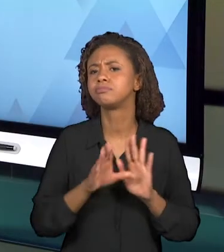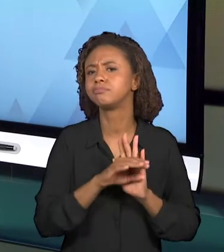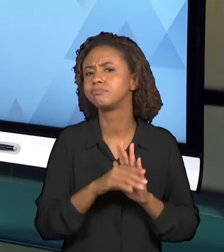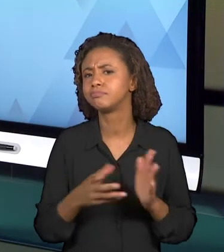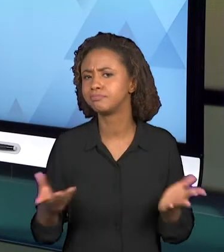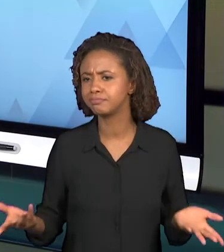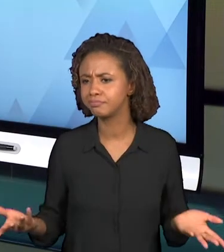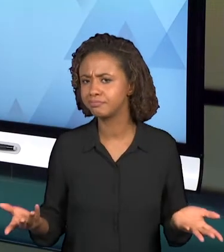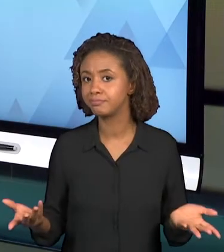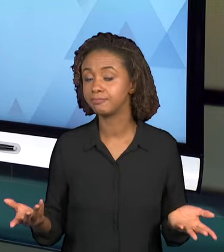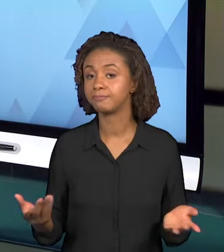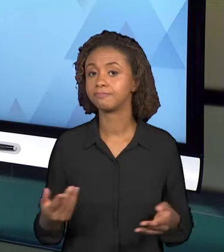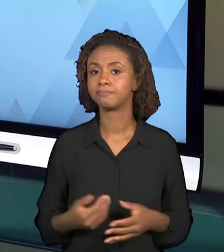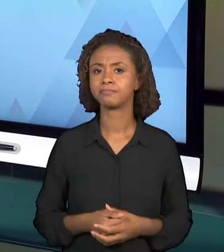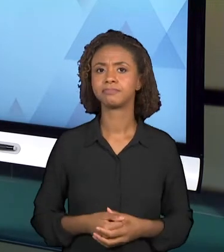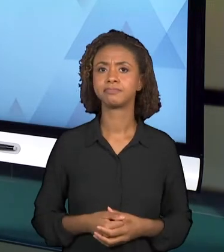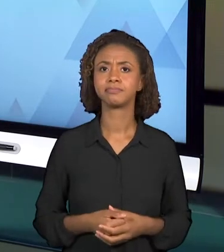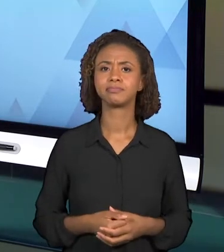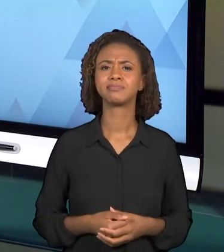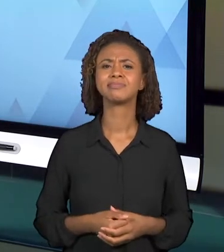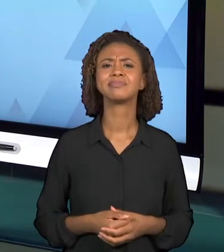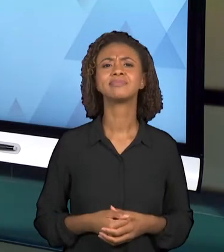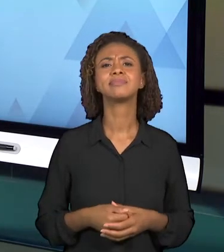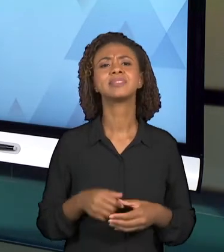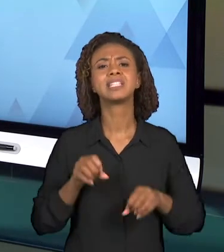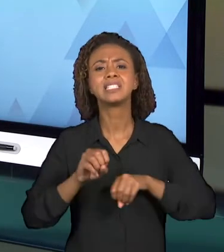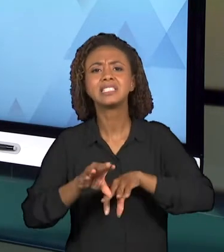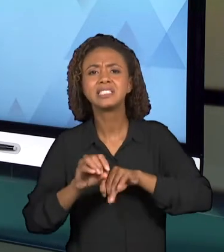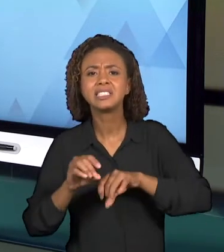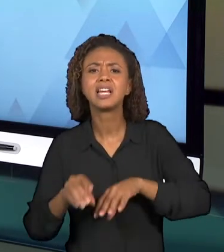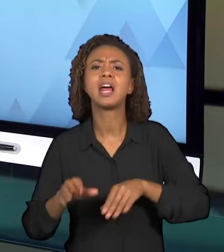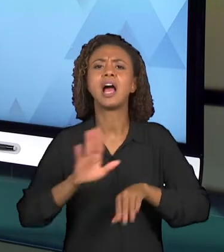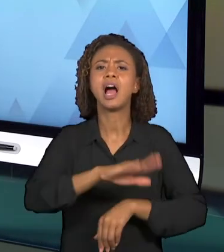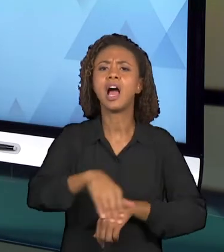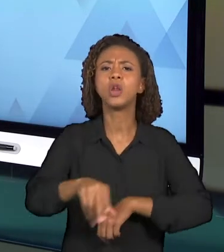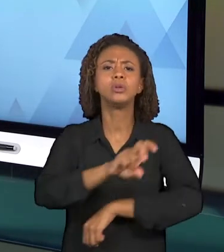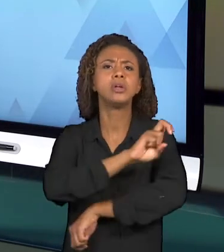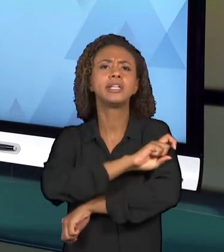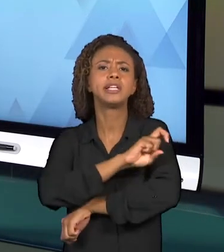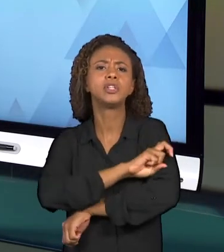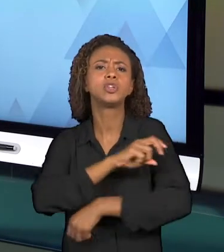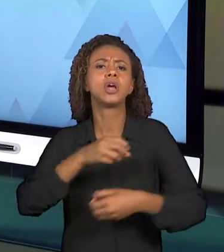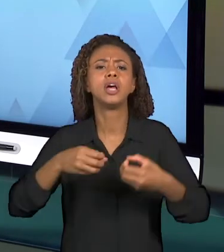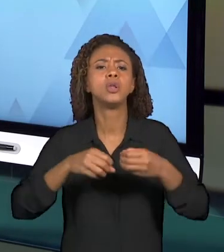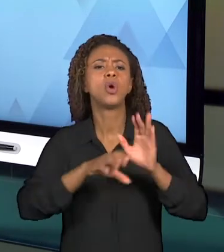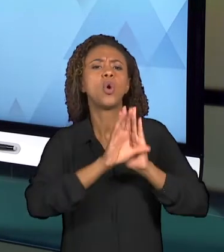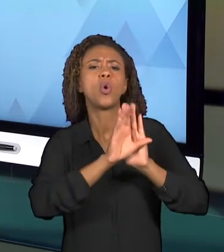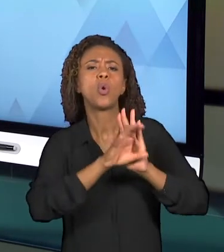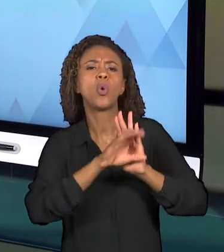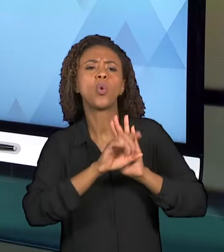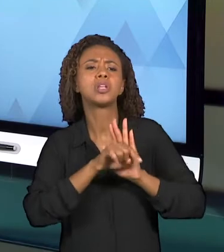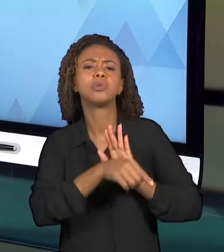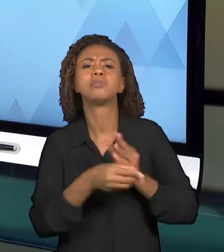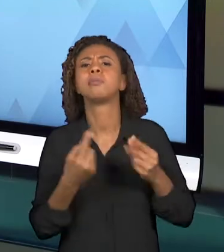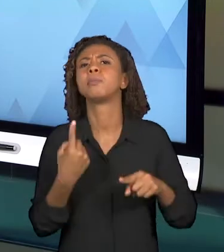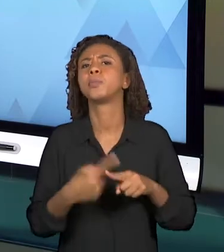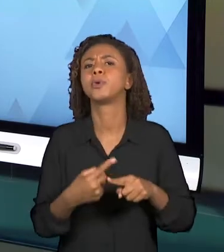CONCEITOS PARA OS ALUNOS DO QUINTO ANO DO ENSINO FUNDAMENTAL I? COM QUAIS OBJETIVOS ESSES